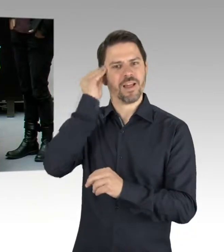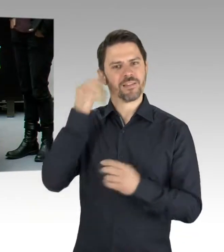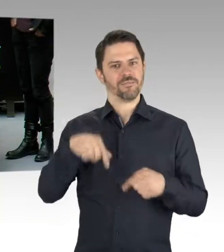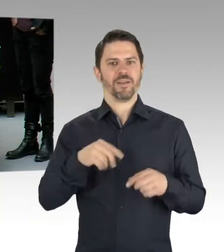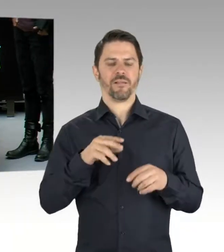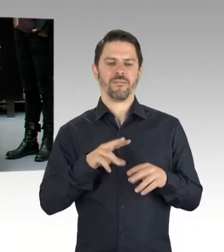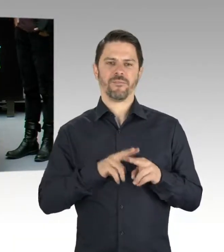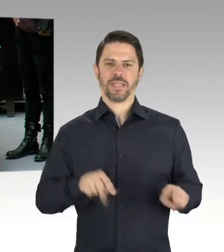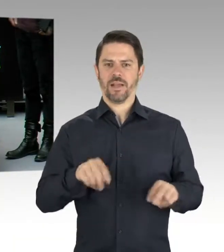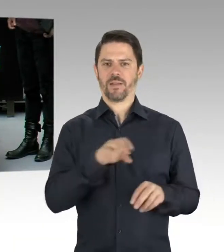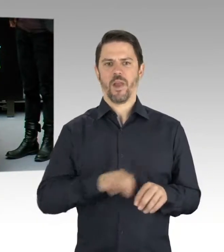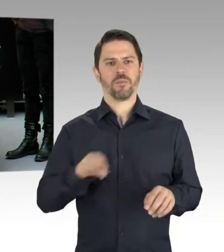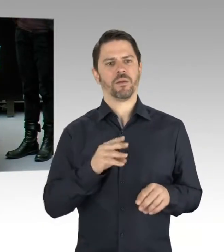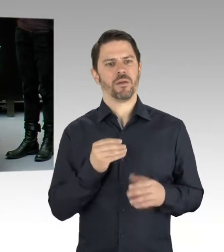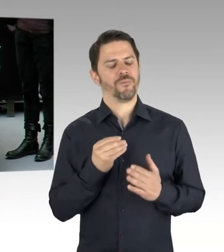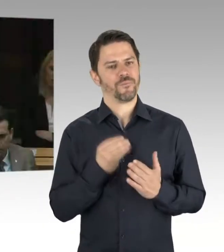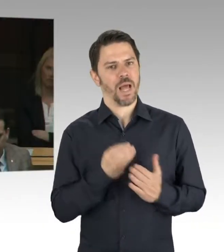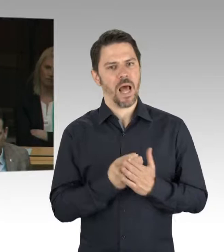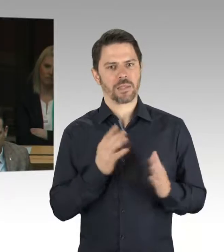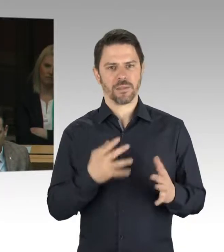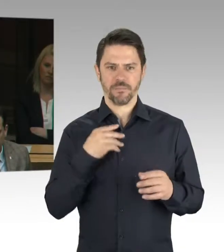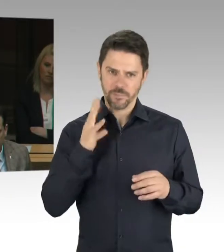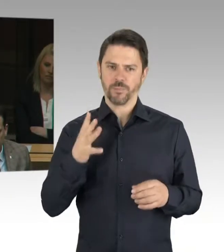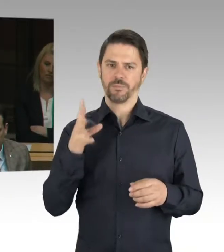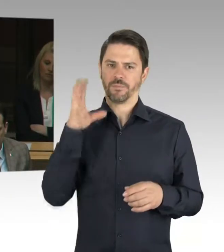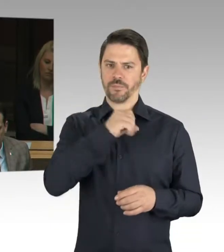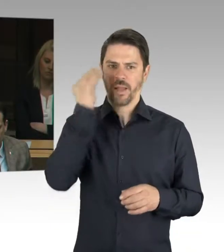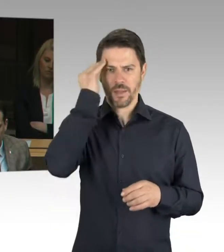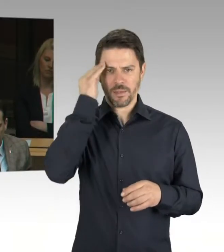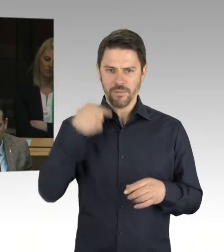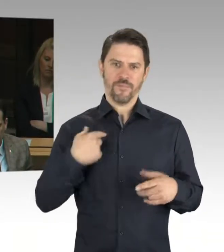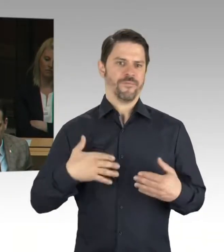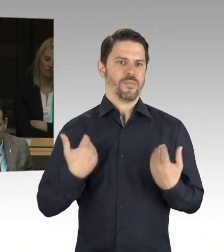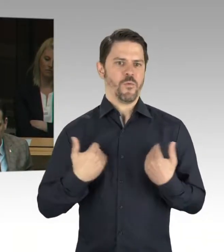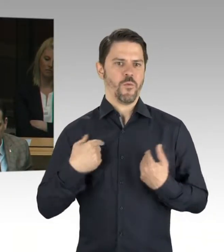(Rednerwechsel) Herr Senator, es ist bekannt, dass der Antisemitismus zunehmend